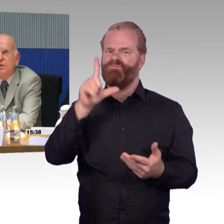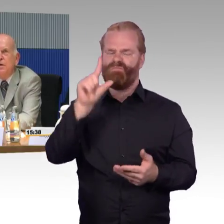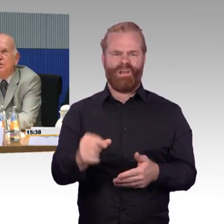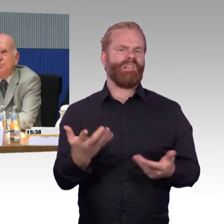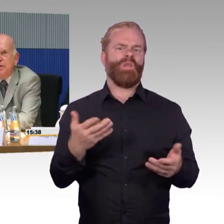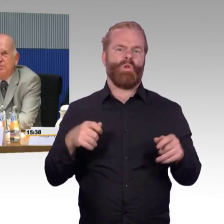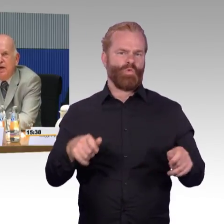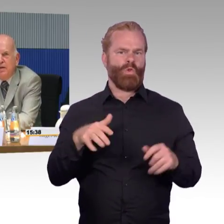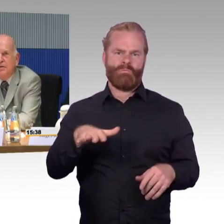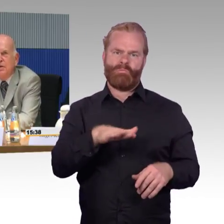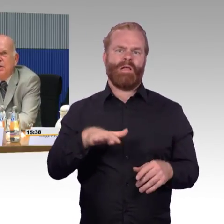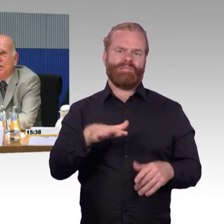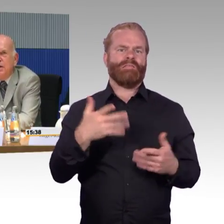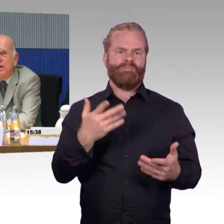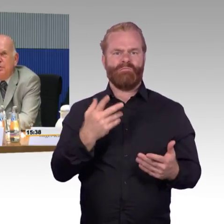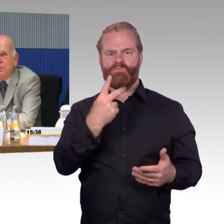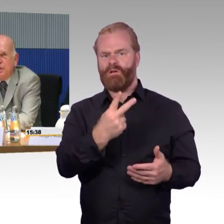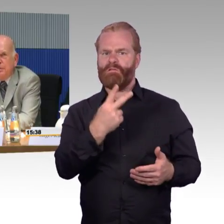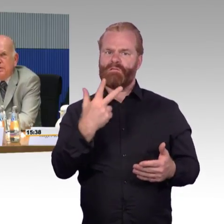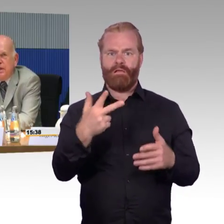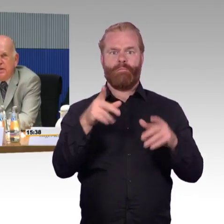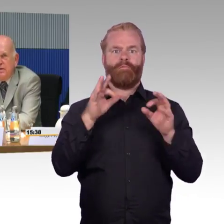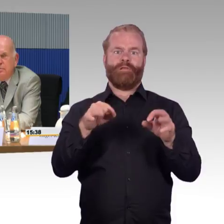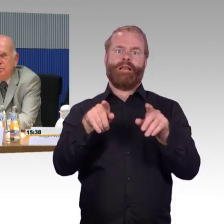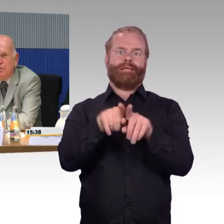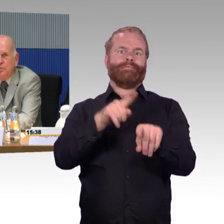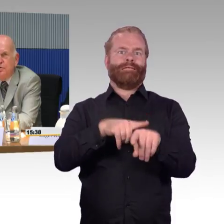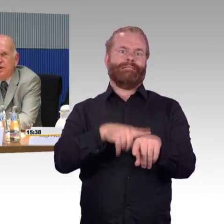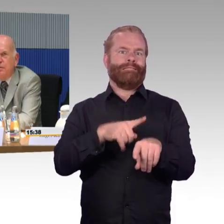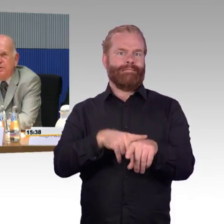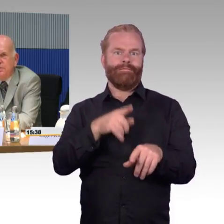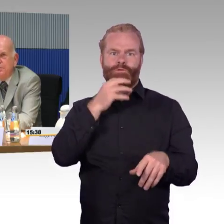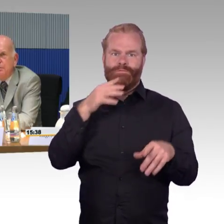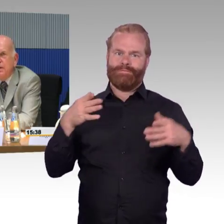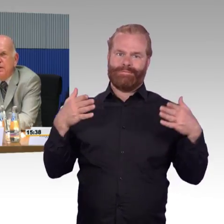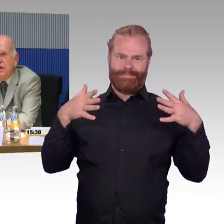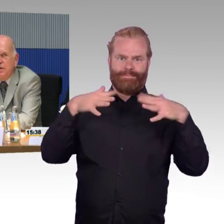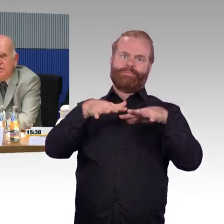Das wäre die Frage der Kapazität an Rollstuhlstellplätzen.